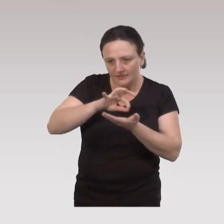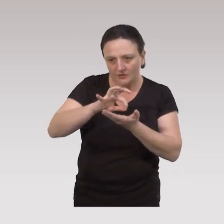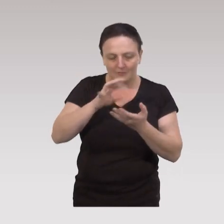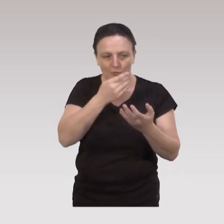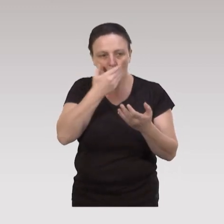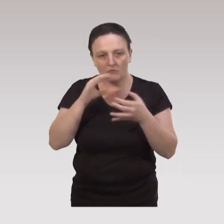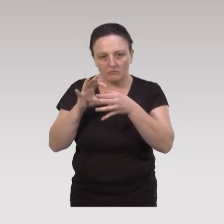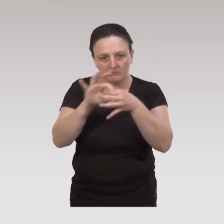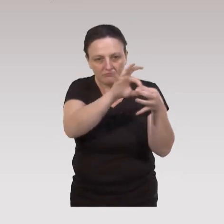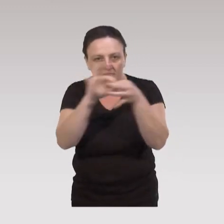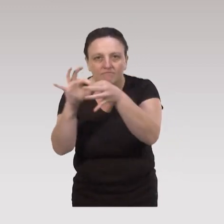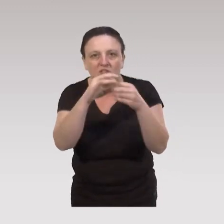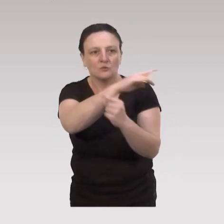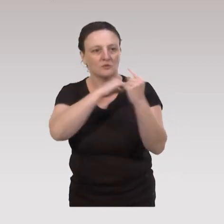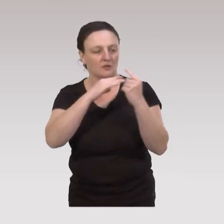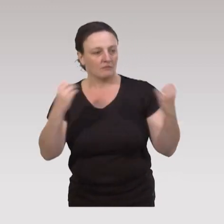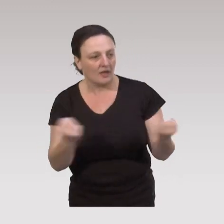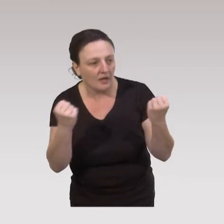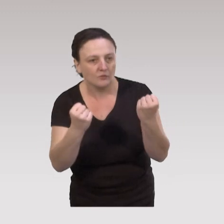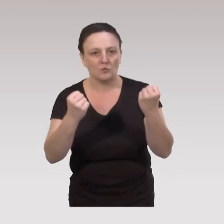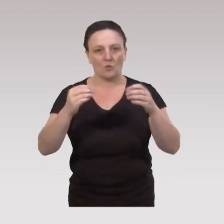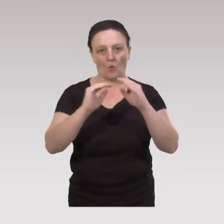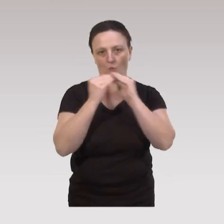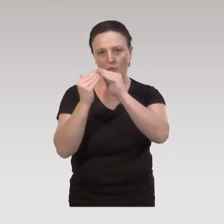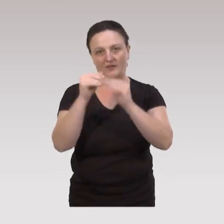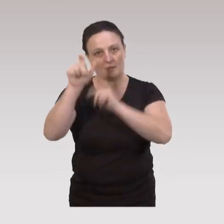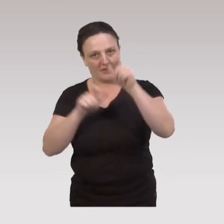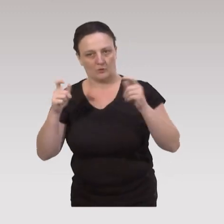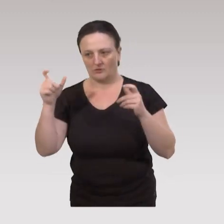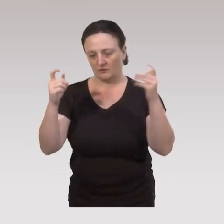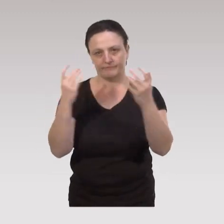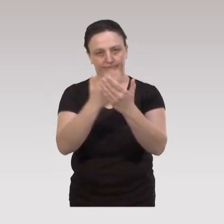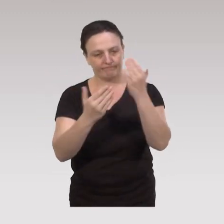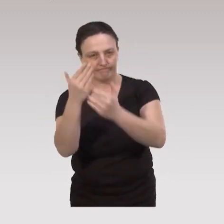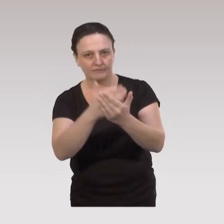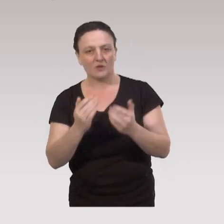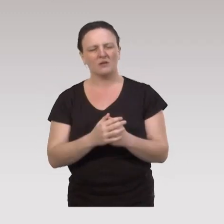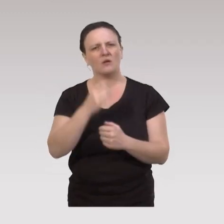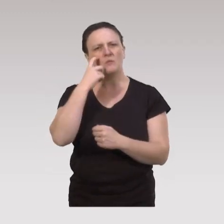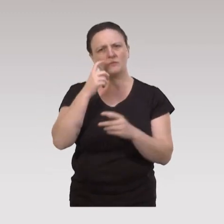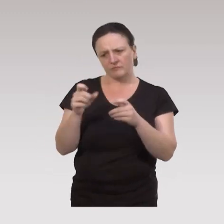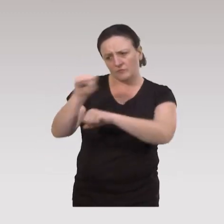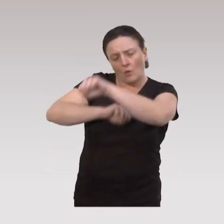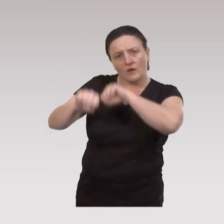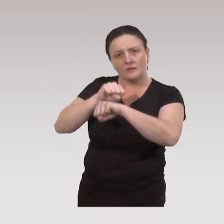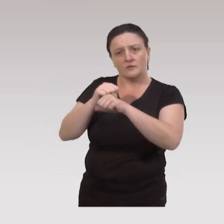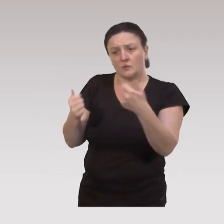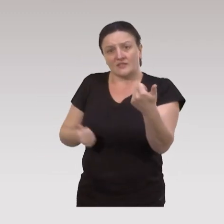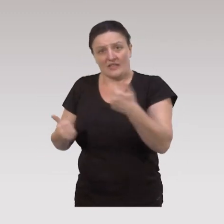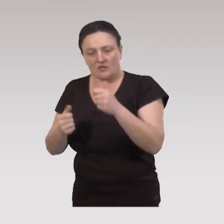plutôt de lien social avec des actions communautaires, des actions interpersonnelles. On voit que c'est important aussi au niveau des organisations et des services,